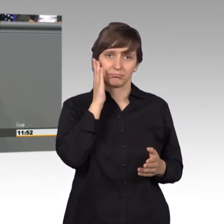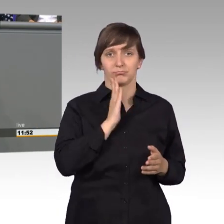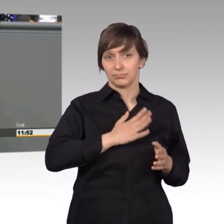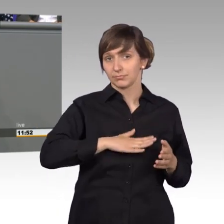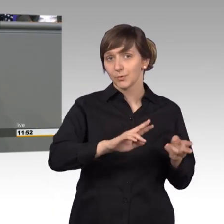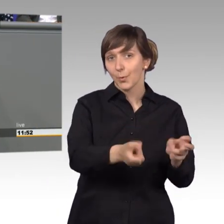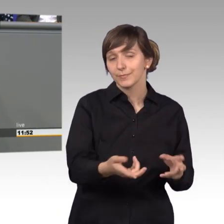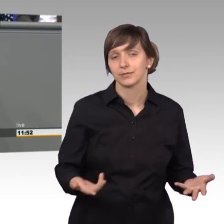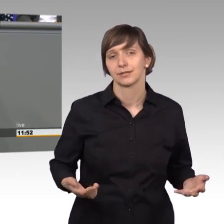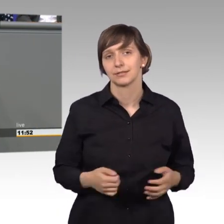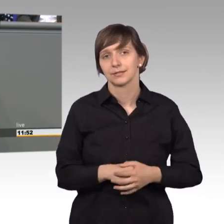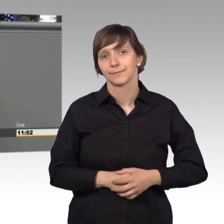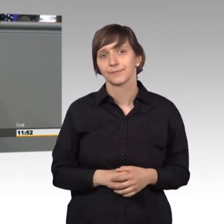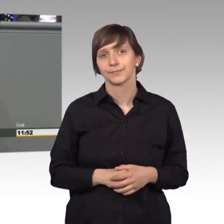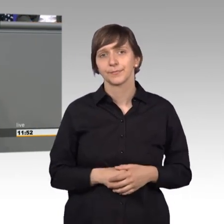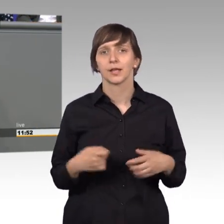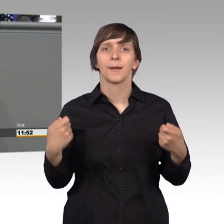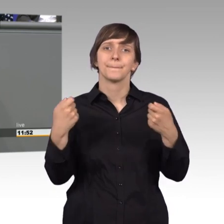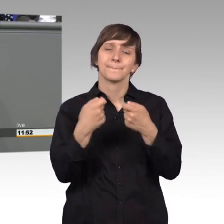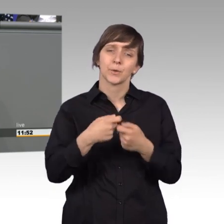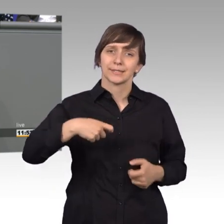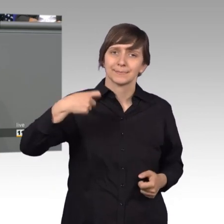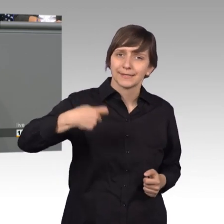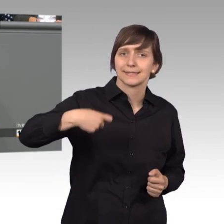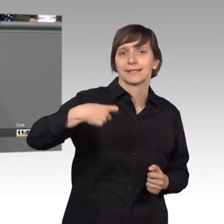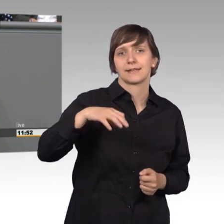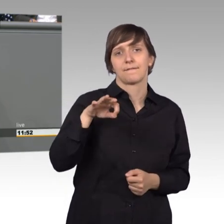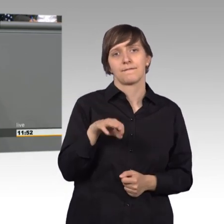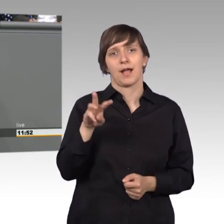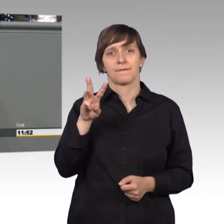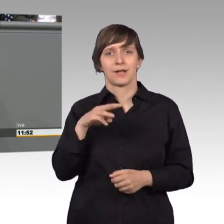Der Bundespräsident Frank Walter Steinmeier hat gesagt, wir müssen über